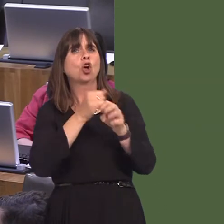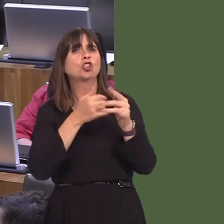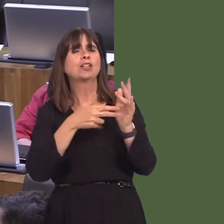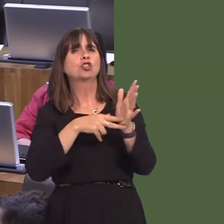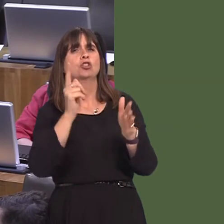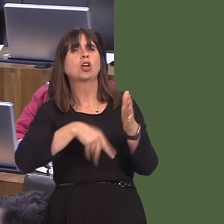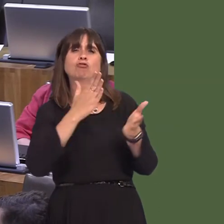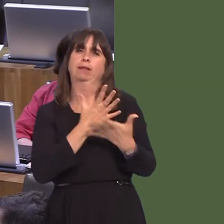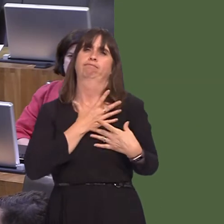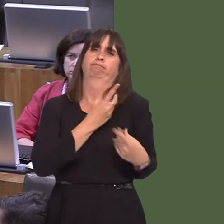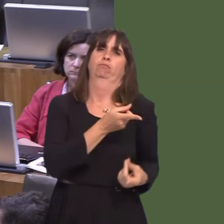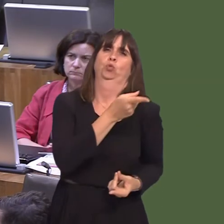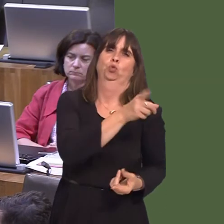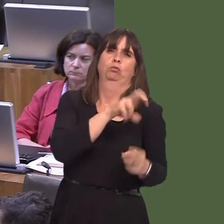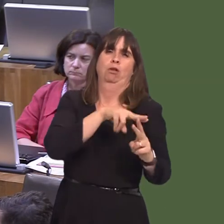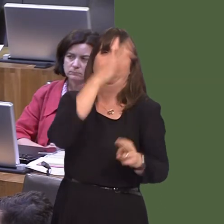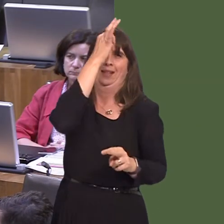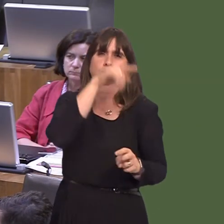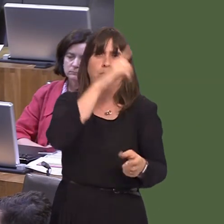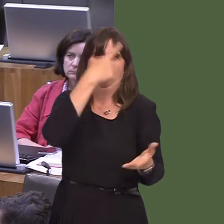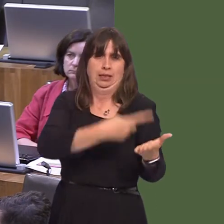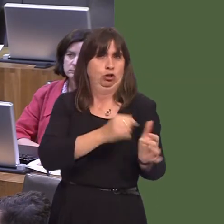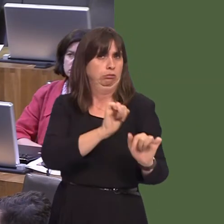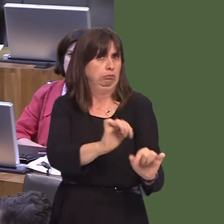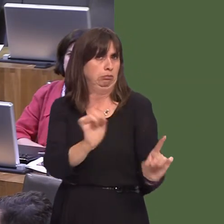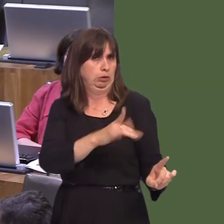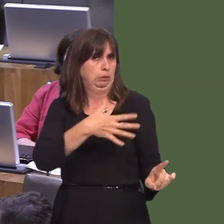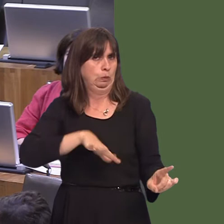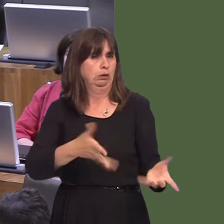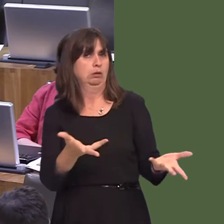of the metro that I wanted to ensure was there was that it would be extendable. That means,